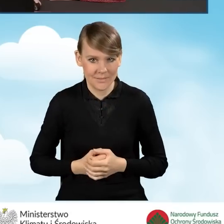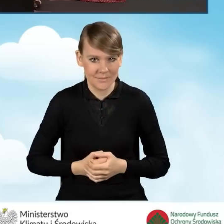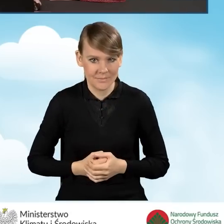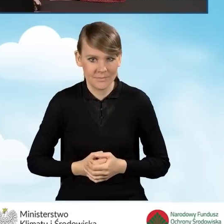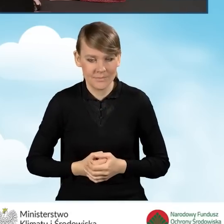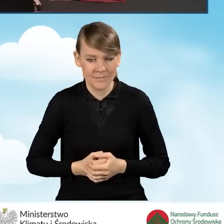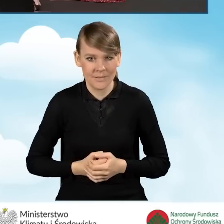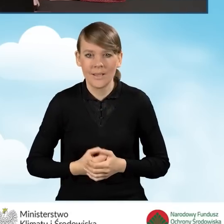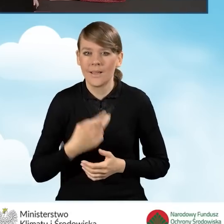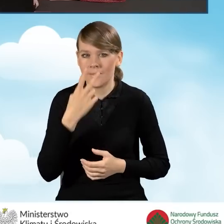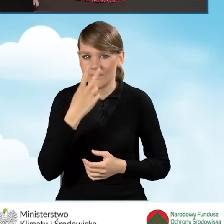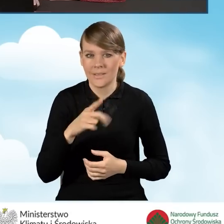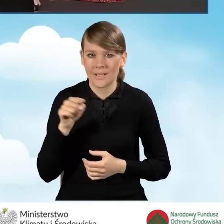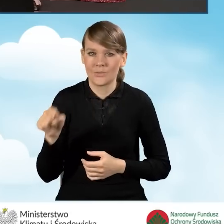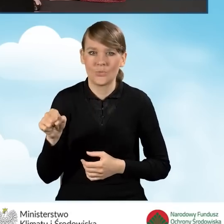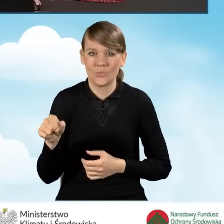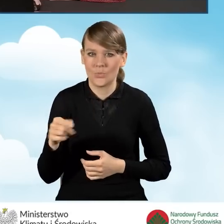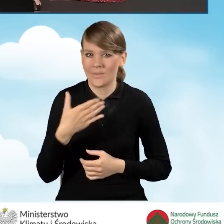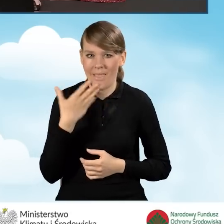I widzimy, że to pole się nam nie pokazuje.